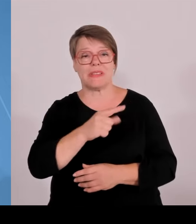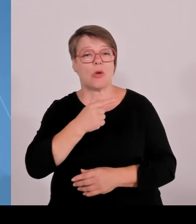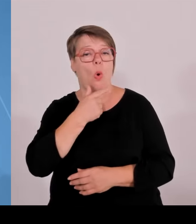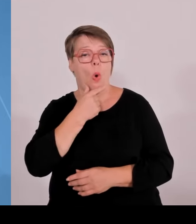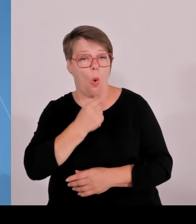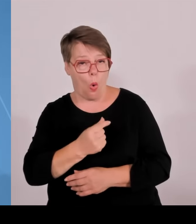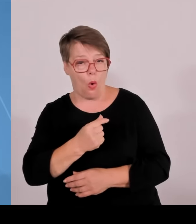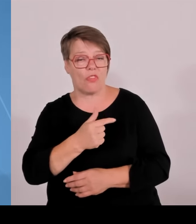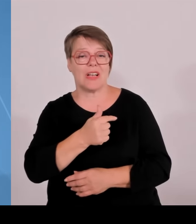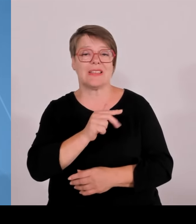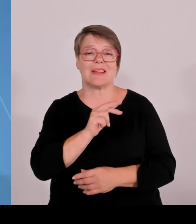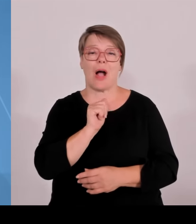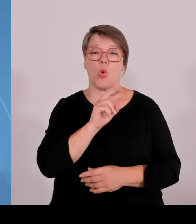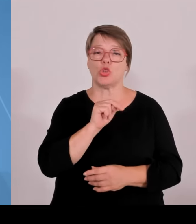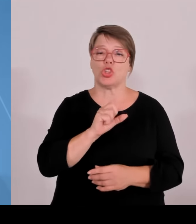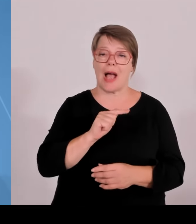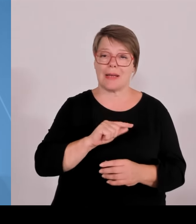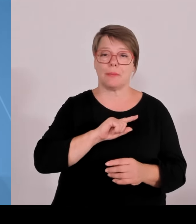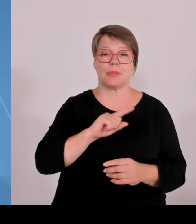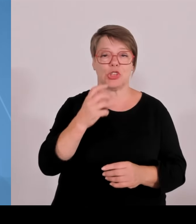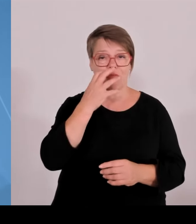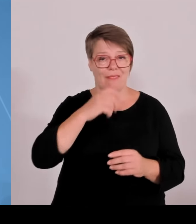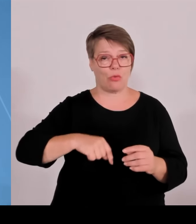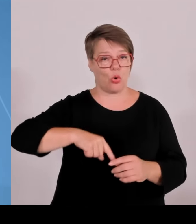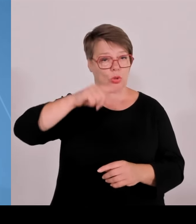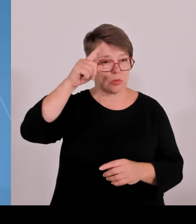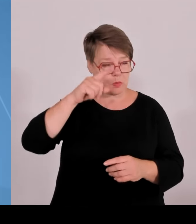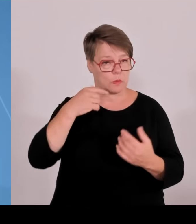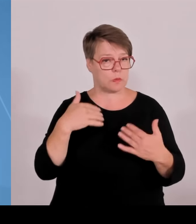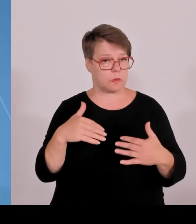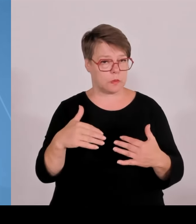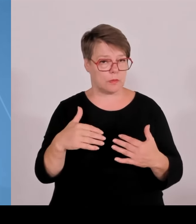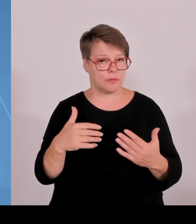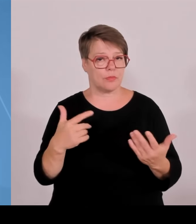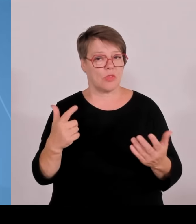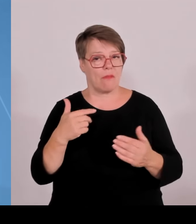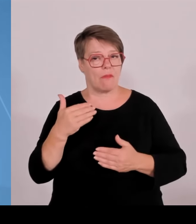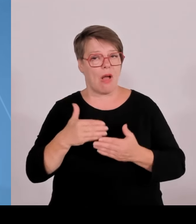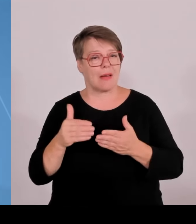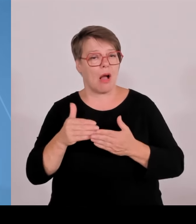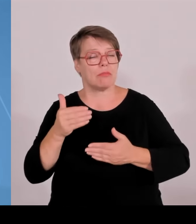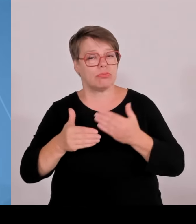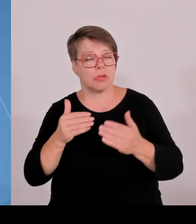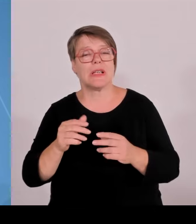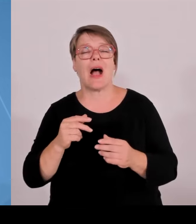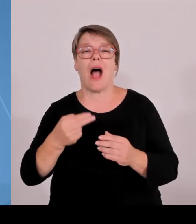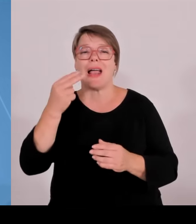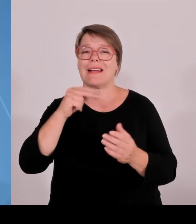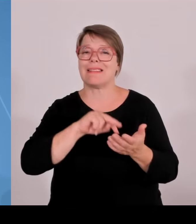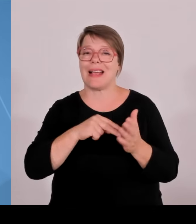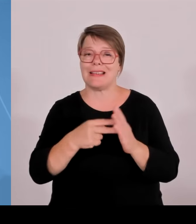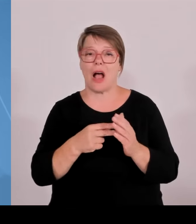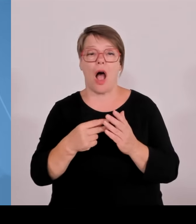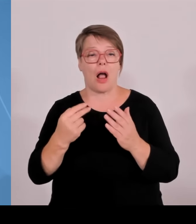für angewandte Wissenschaften gebracht. Das war früher das Vorrecht der Universitäten. Wir hatten in der Zwischenzeit zwei Runden, wo Hochschulen